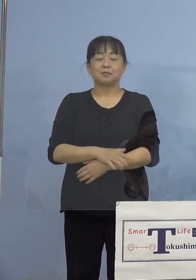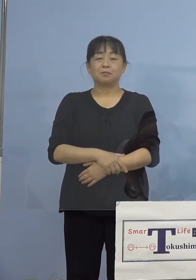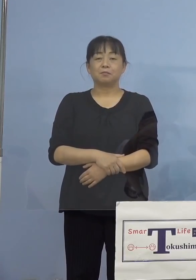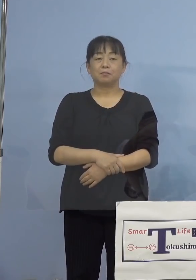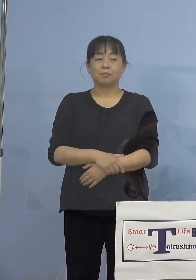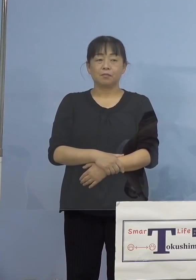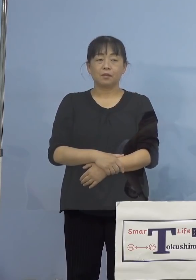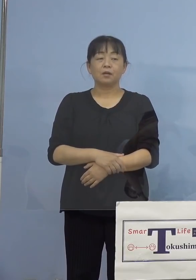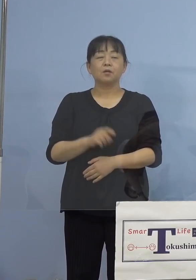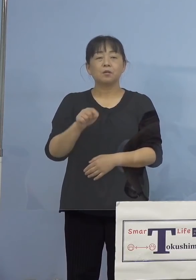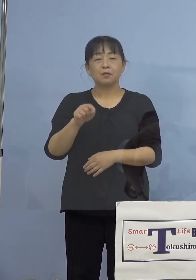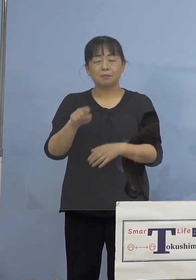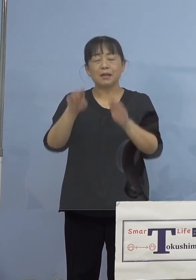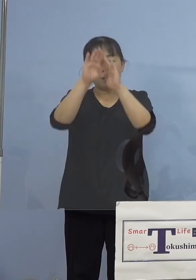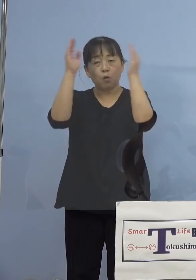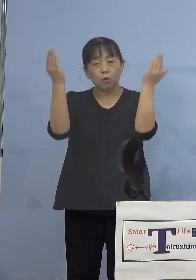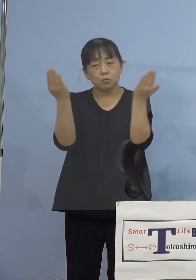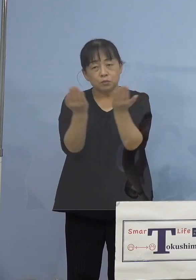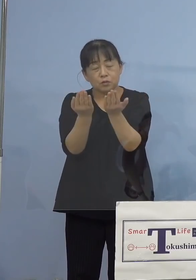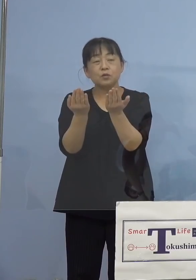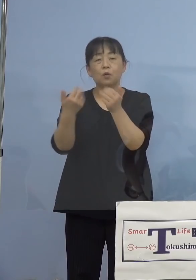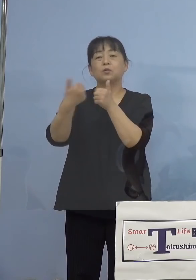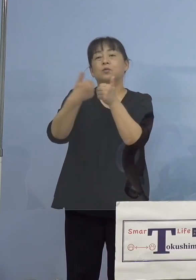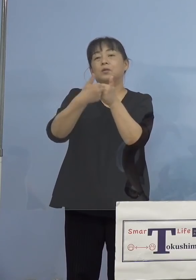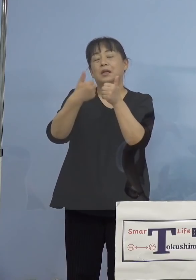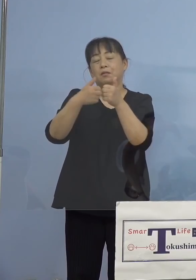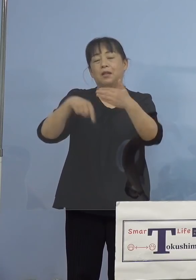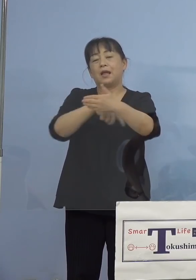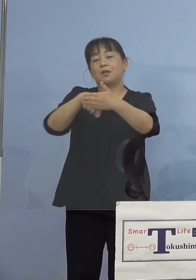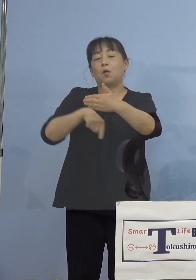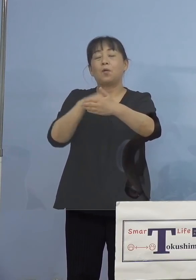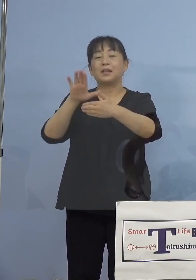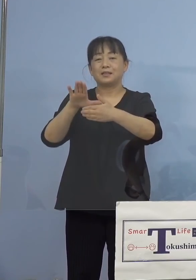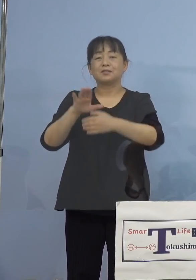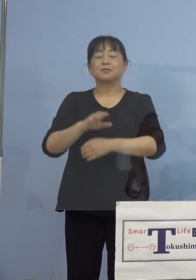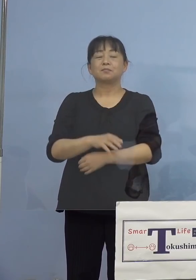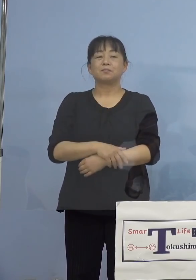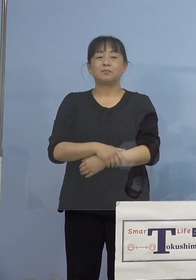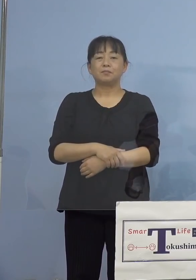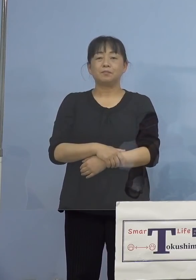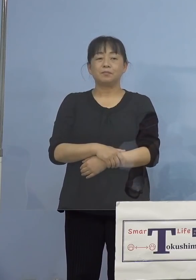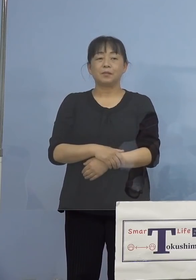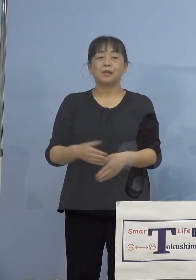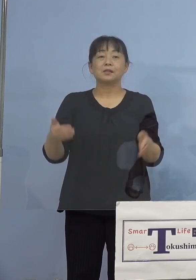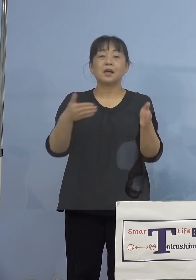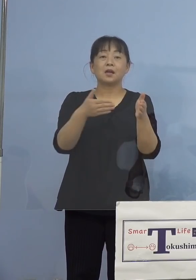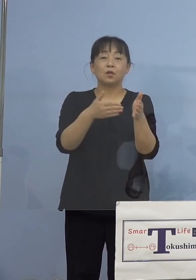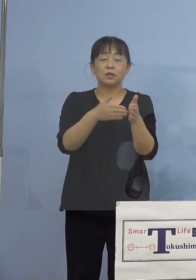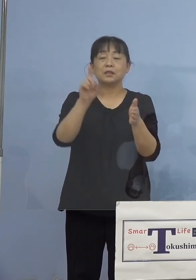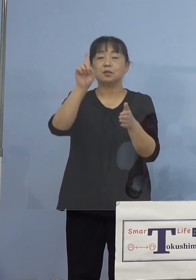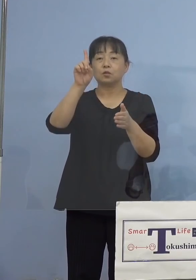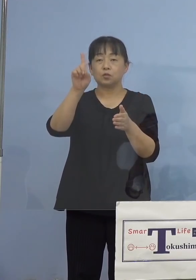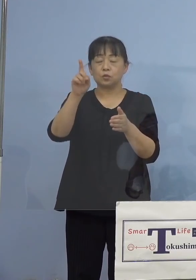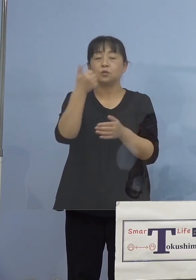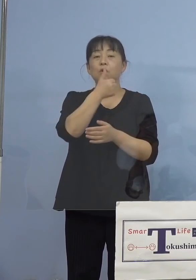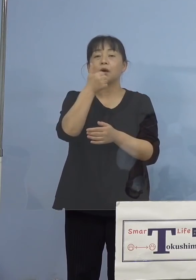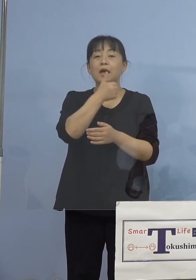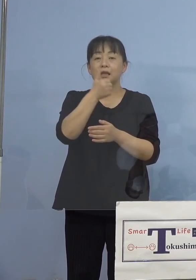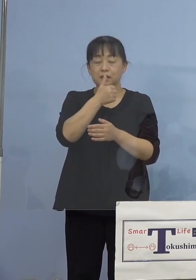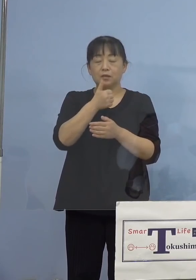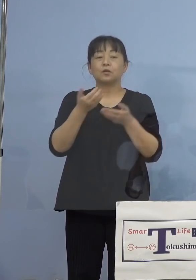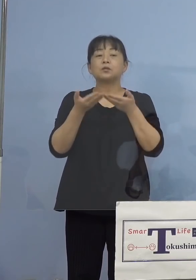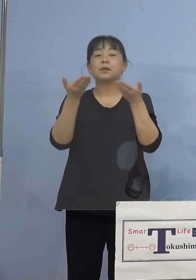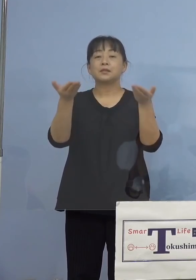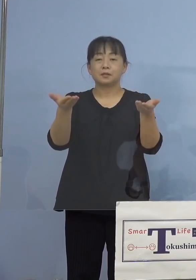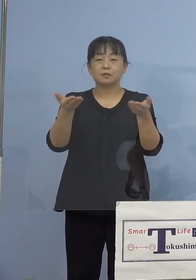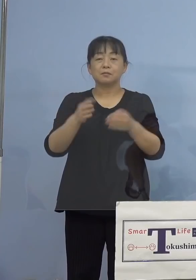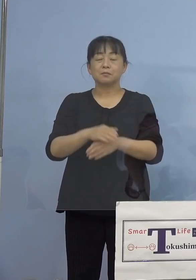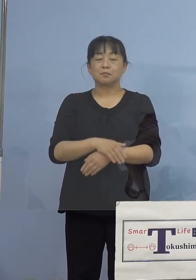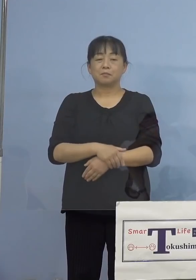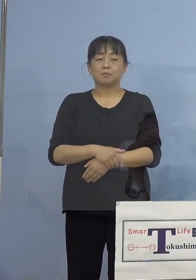ご相談の内容ということであります そして最後に1点ご紹介をさせていただきます